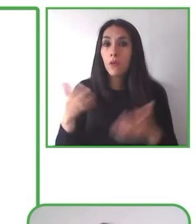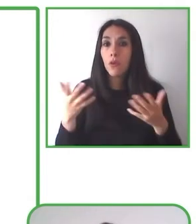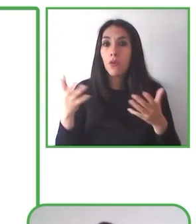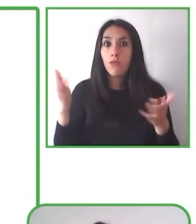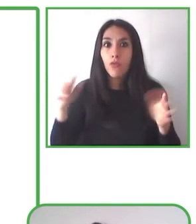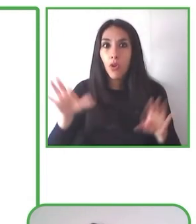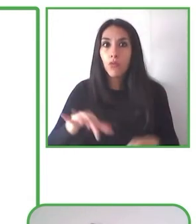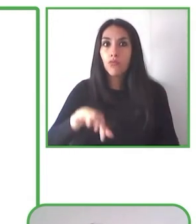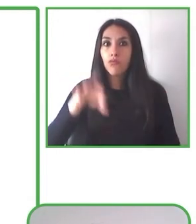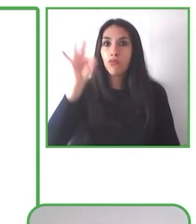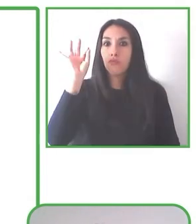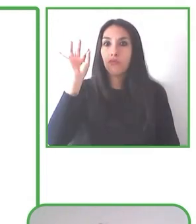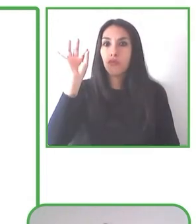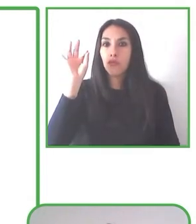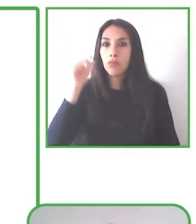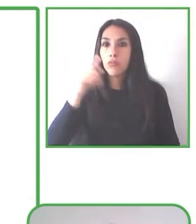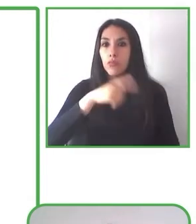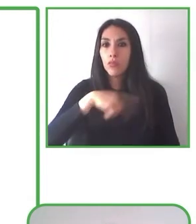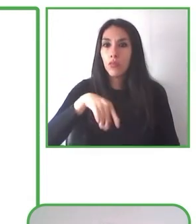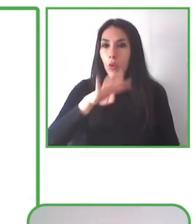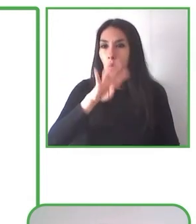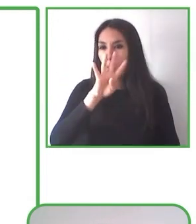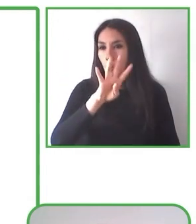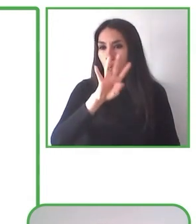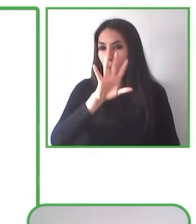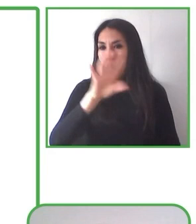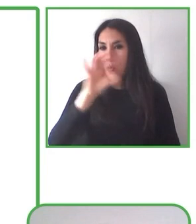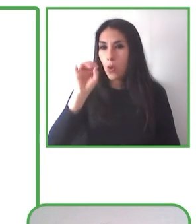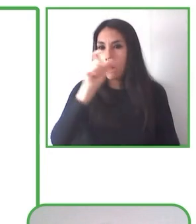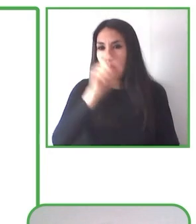como decimos, ciertas actividades inclusivas, de tal manera que sea una